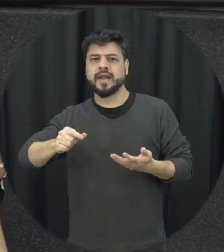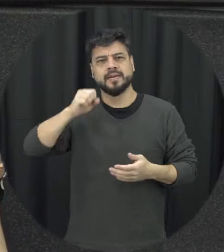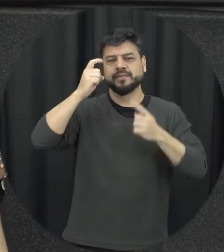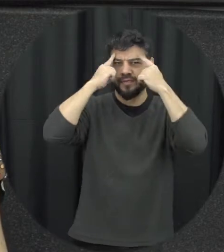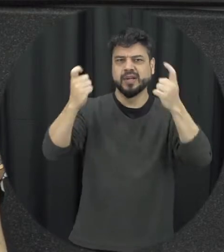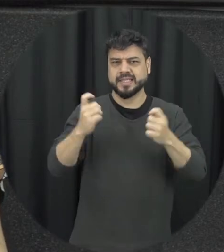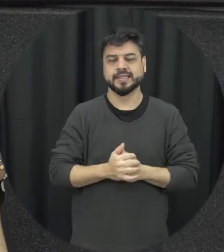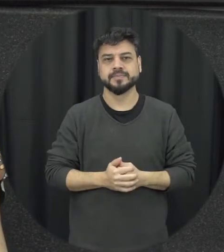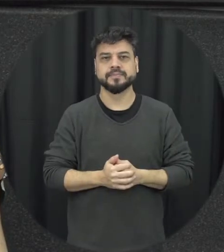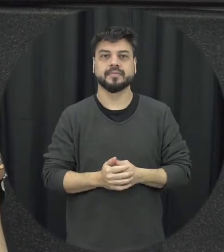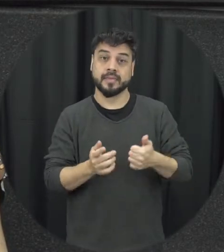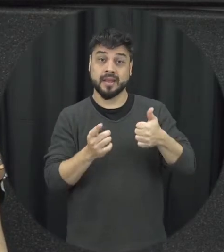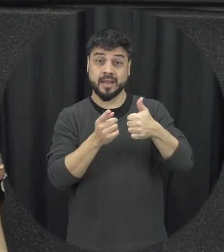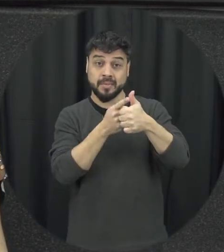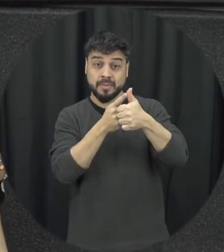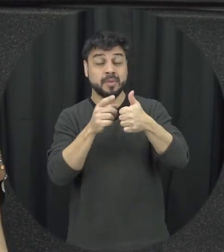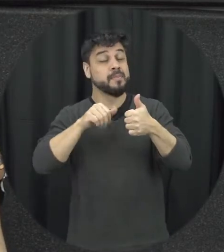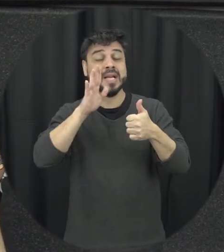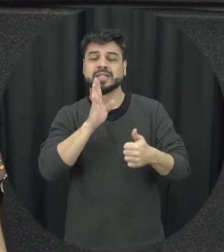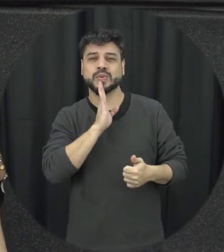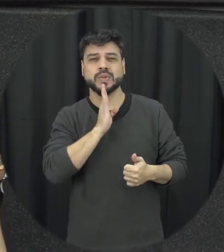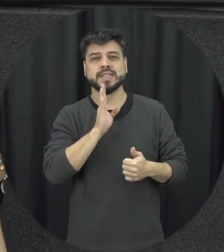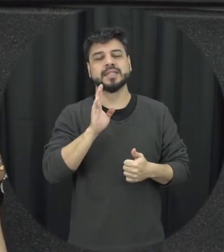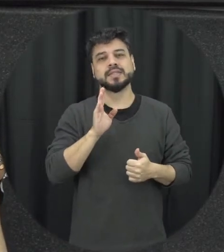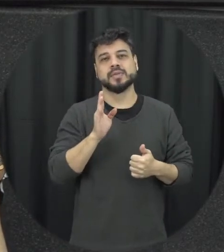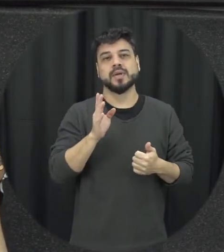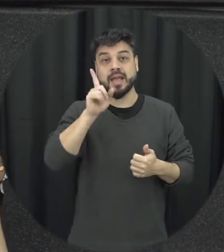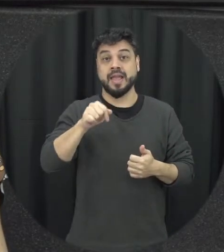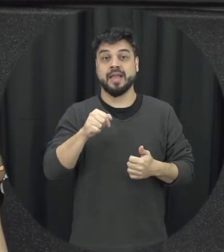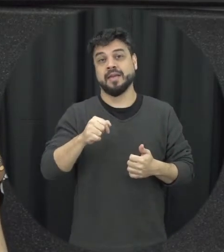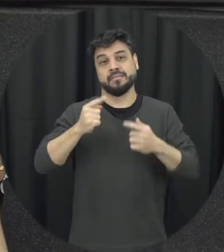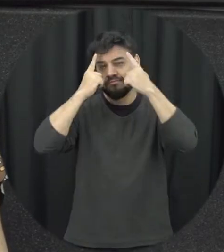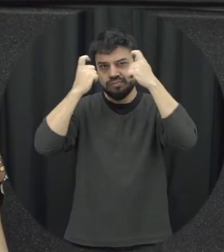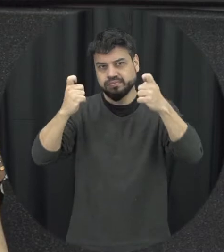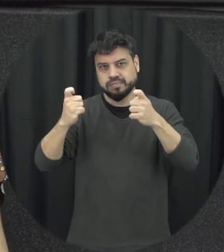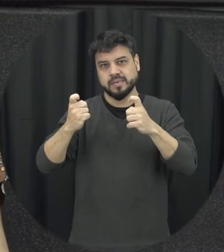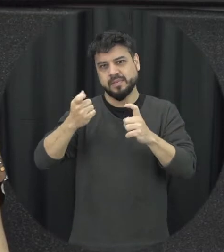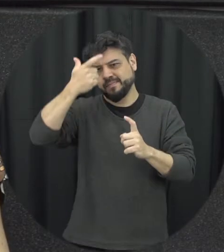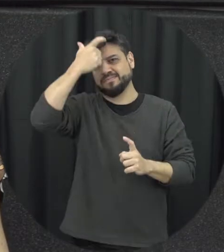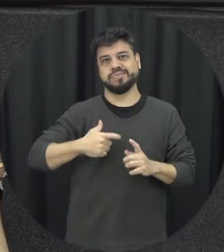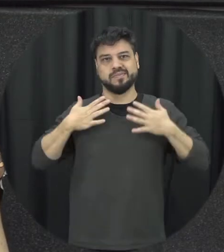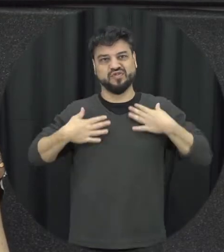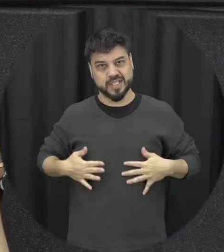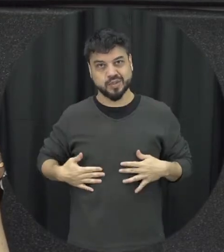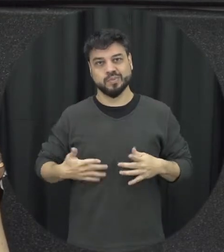espera mais conhecida muitas vezes é a valência física, então ela pode ser expressa de diversas